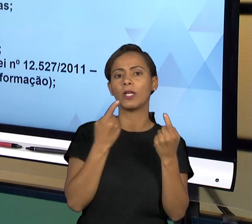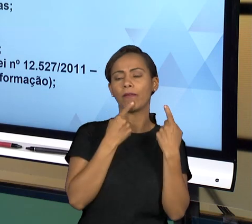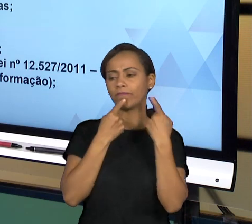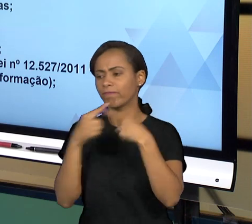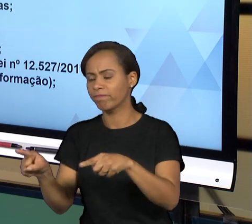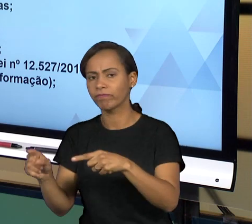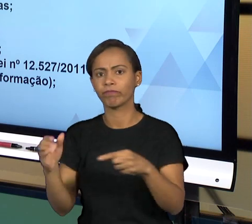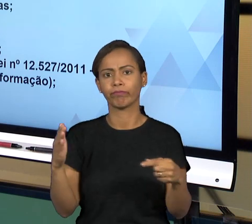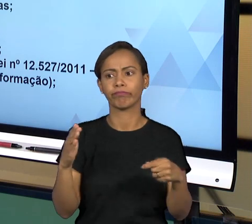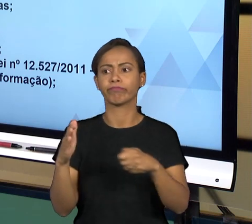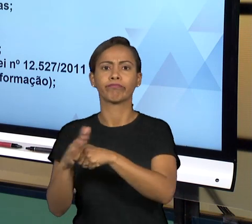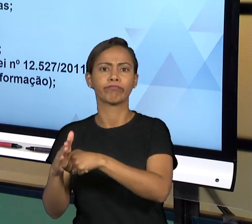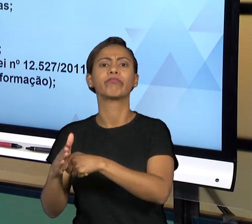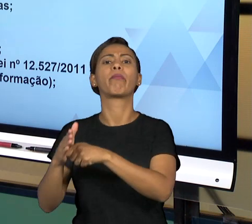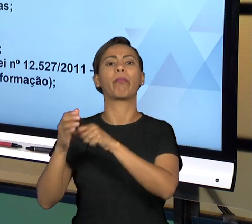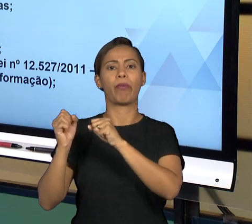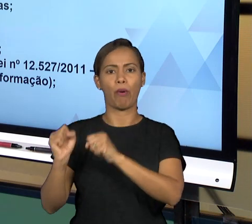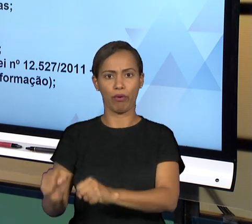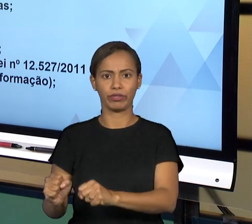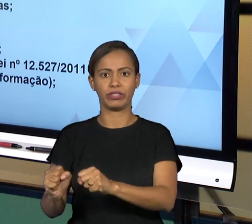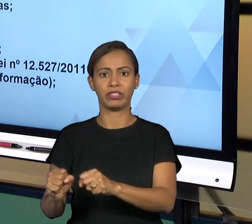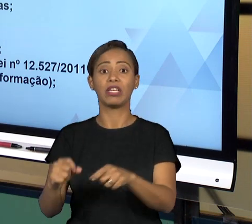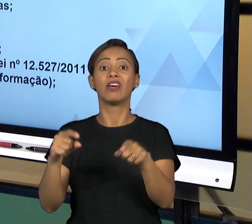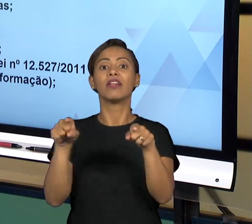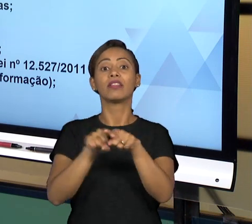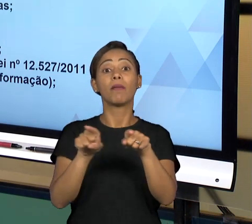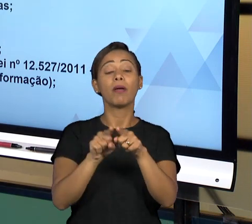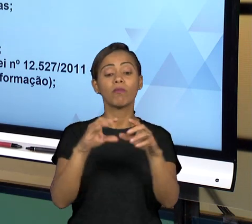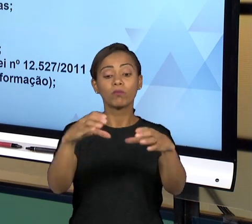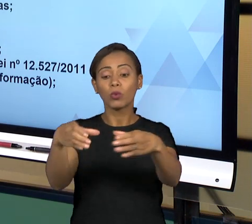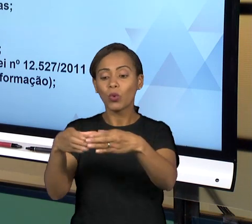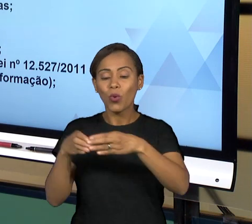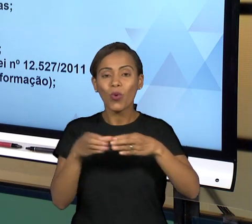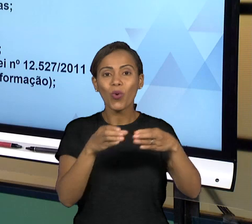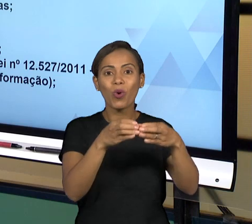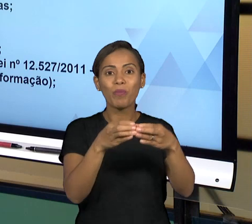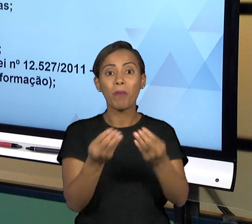ÓRGÃOS QUE EM GERAL ATUAM PARA GARANTIR A BOA GOVERNANÇA E EM PARTICULAR, ELES TÊM GERALMENTE